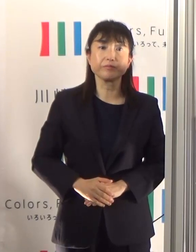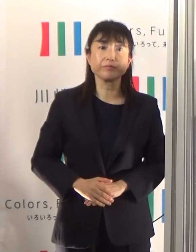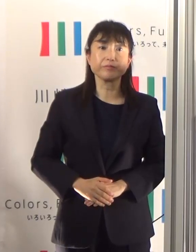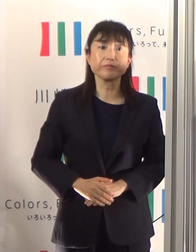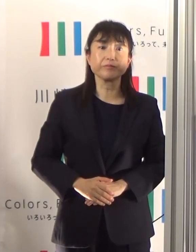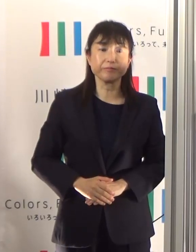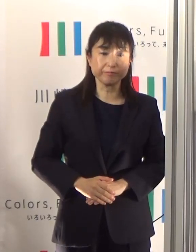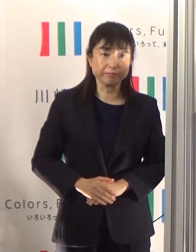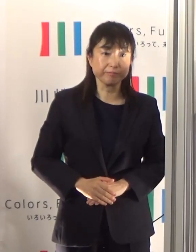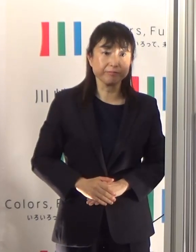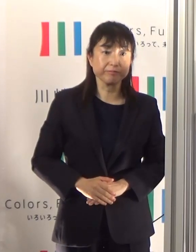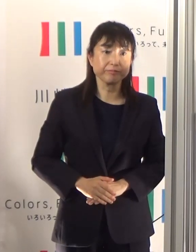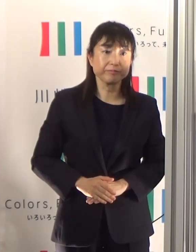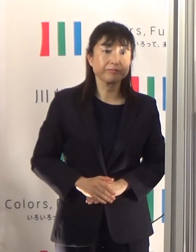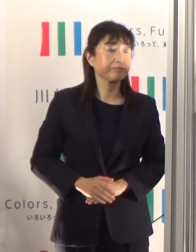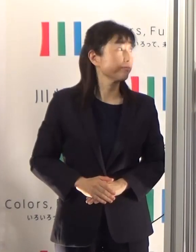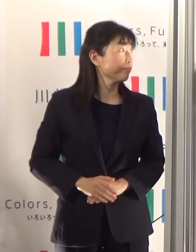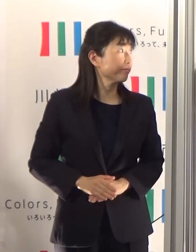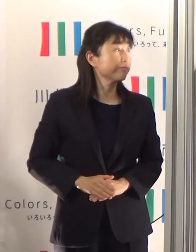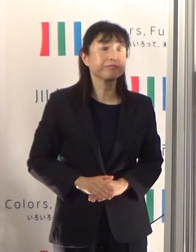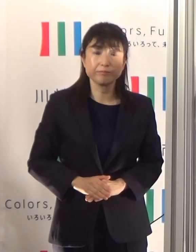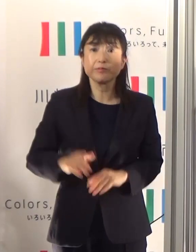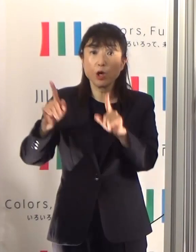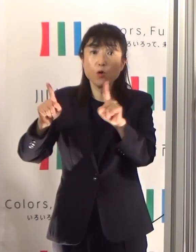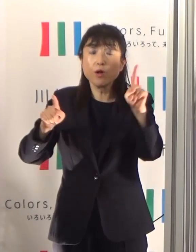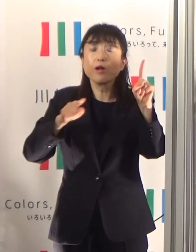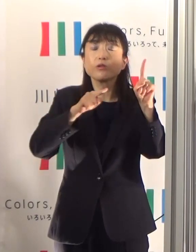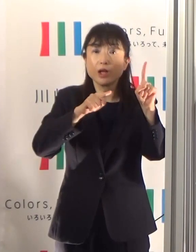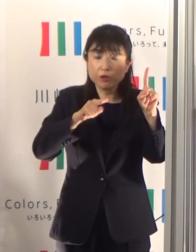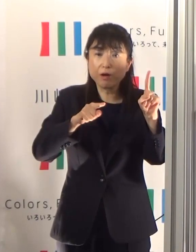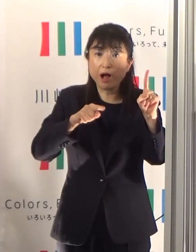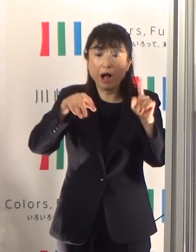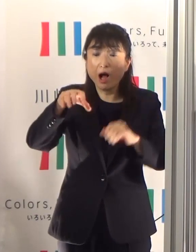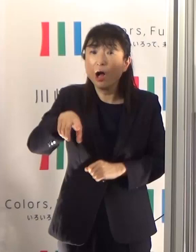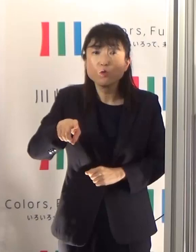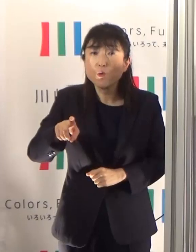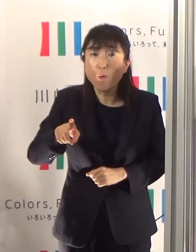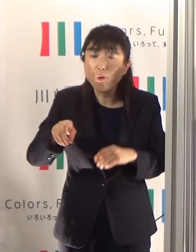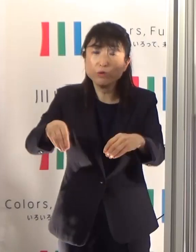そして感染経路が不明という方の割合でありますけれども